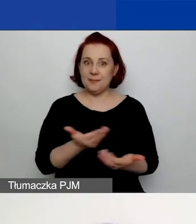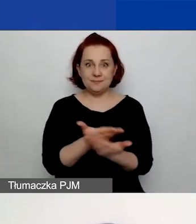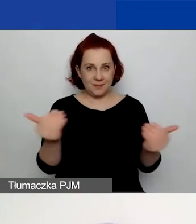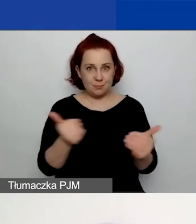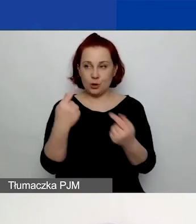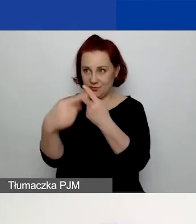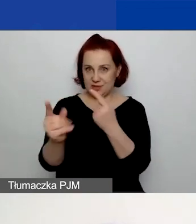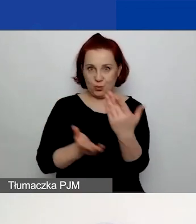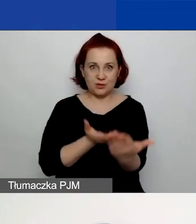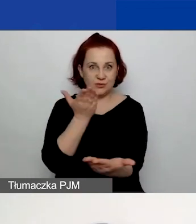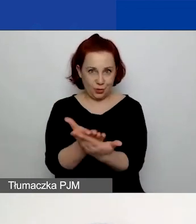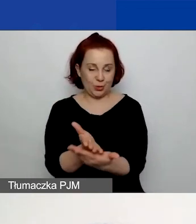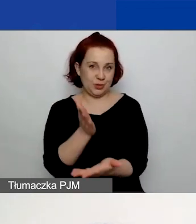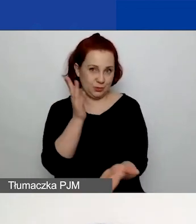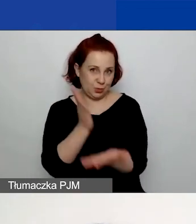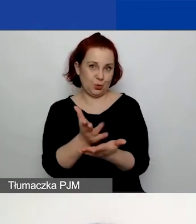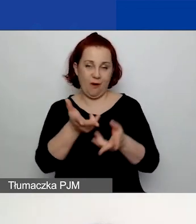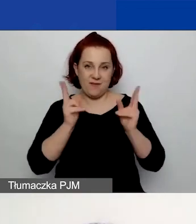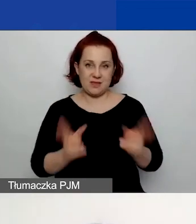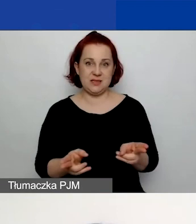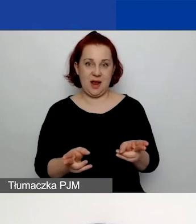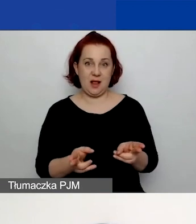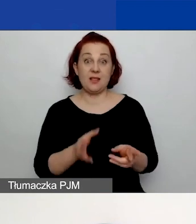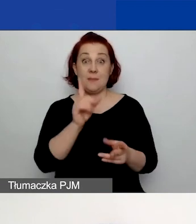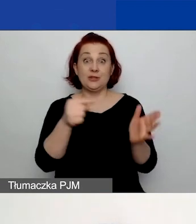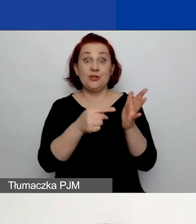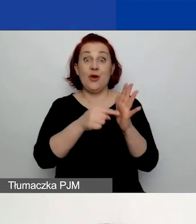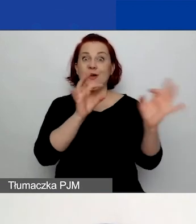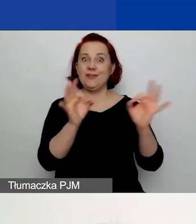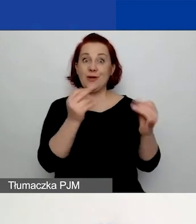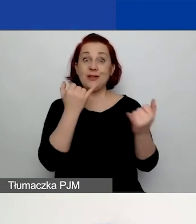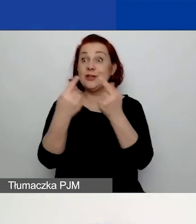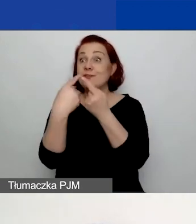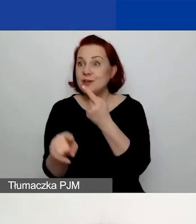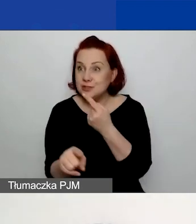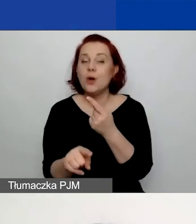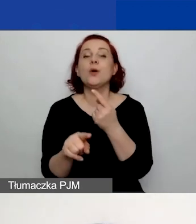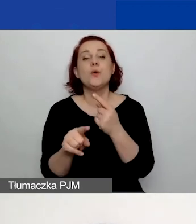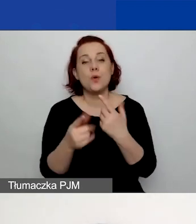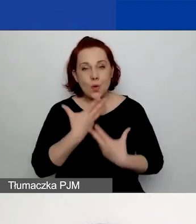aby pojawiła się ta informacja, która jest widoczna na slajdzie: "Wniosek jest poprawny!".